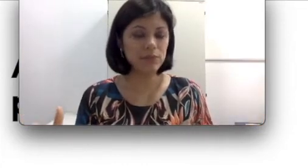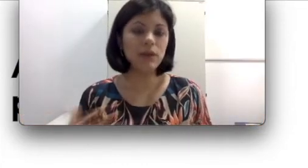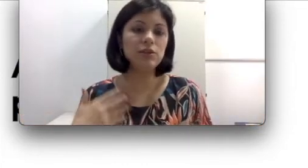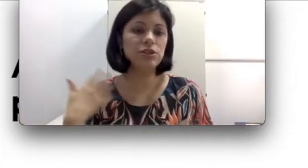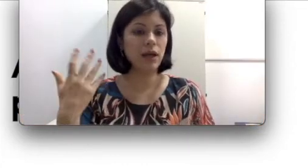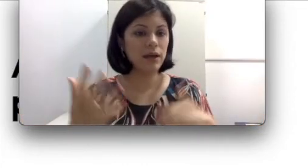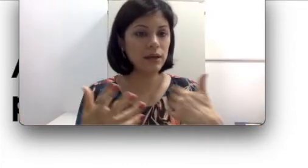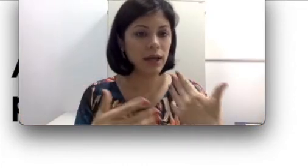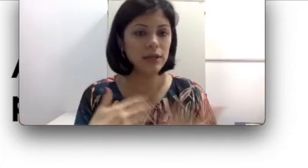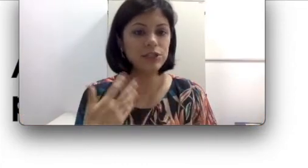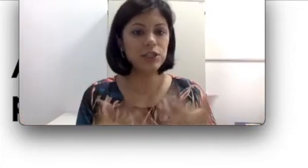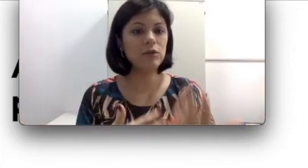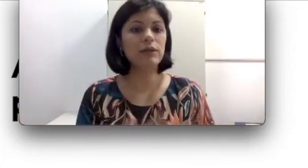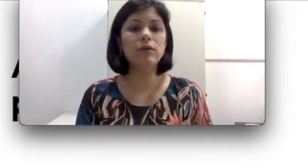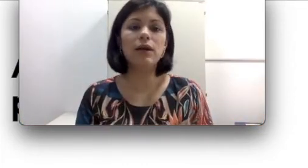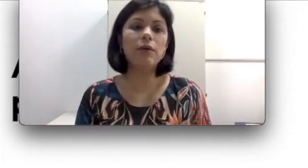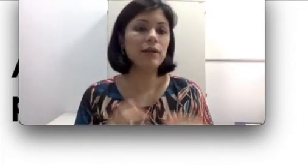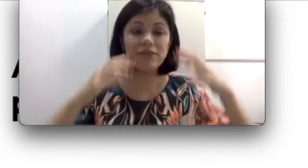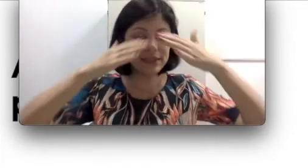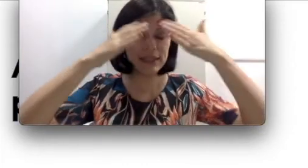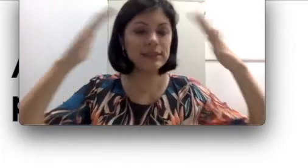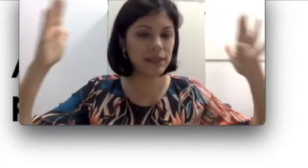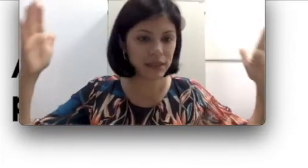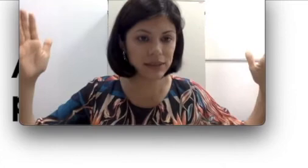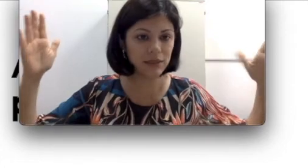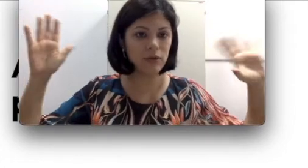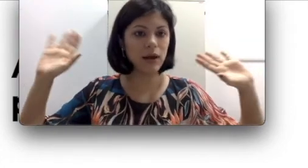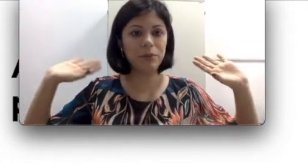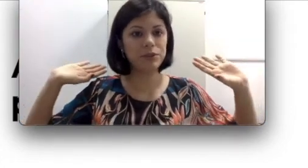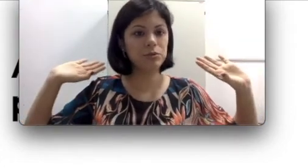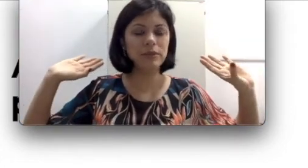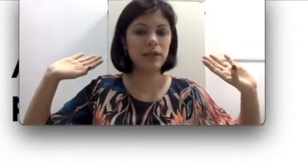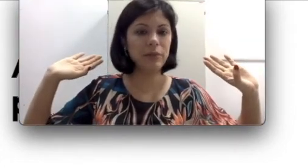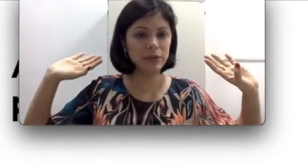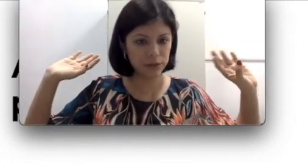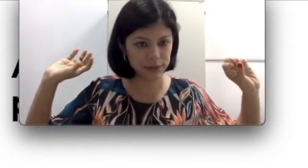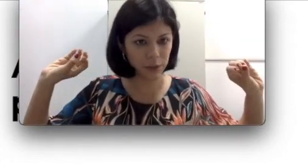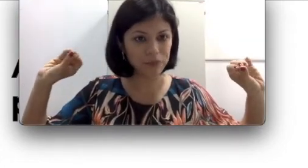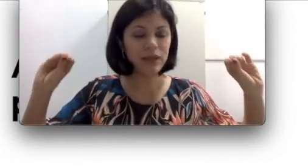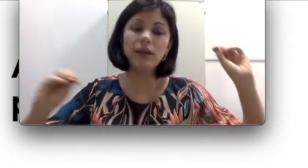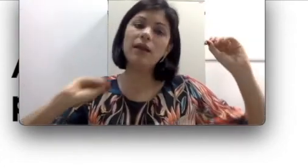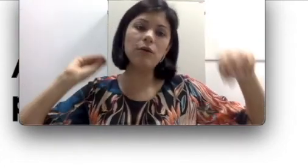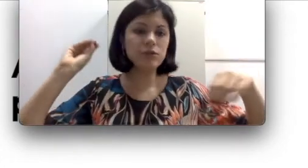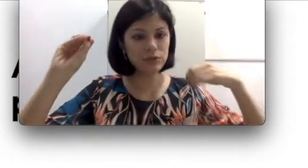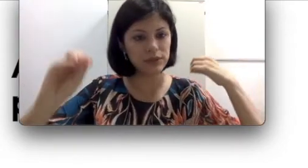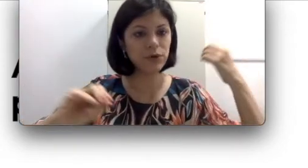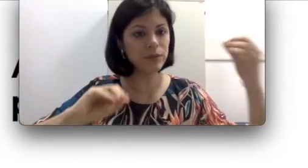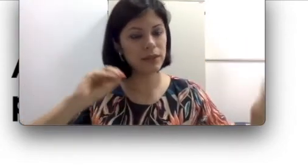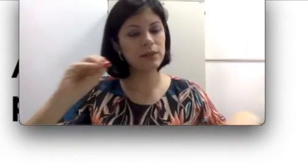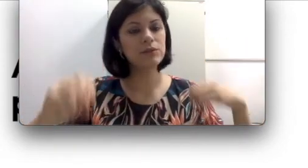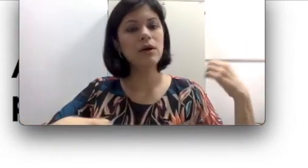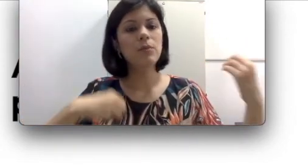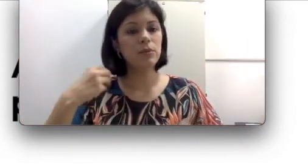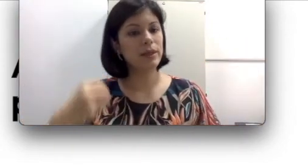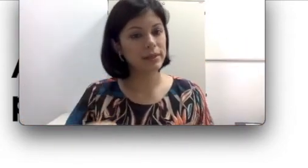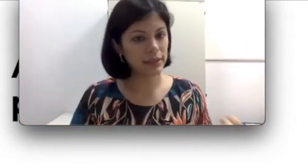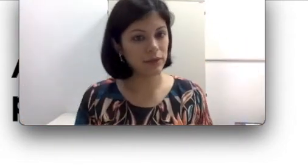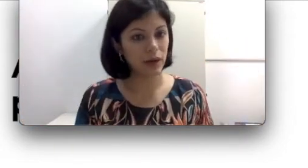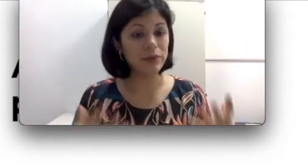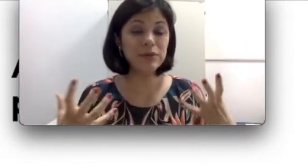essa língua oral e ela não vai esquecer essa língua oral a partir do momento que ela perdeu a audição e ela continuou se comunicando por meio da língua oral. Isso